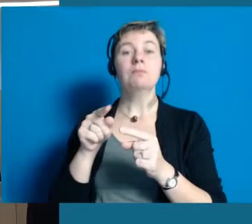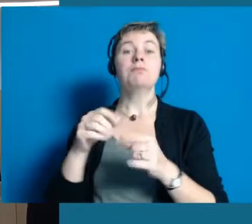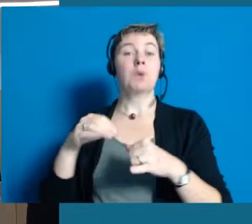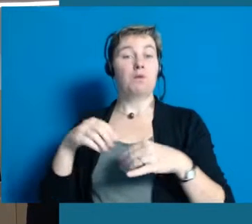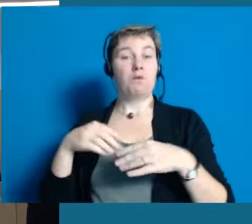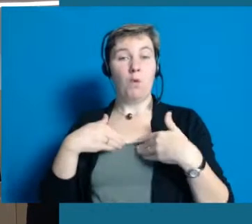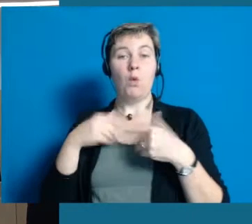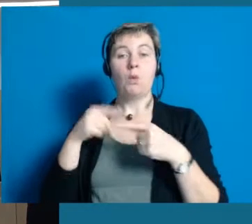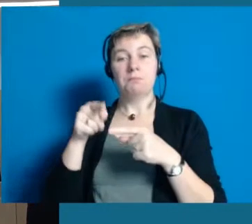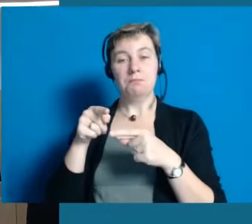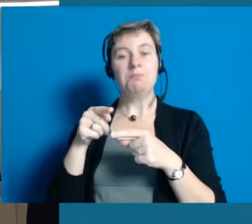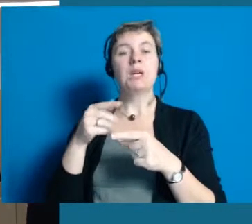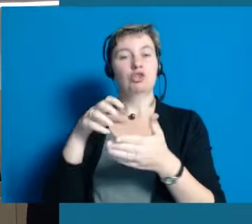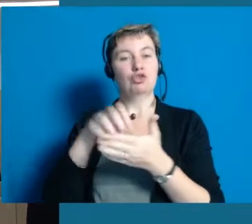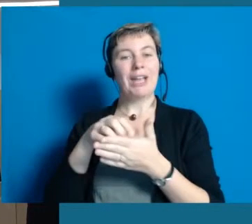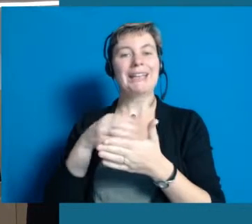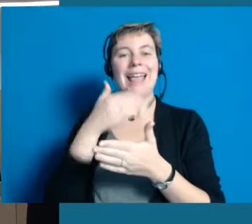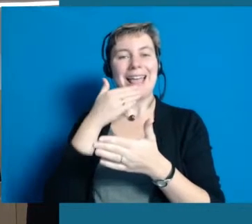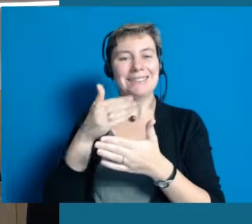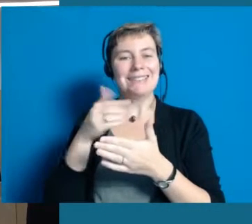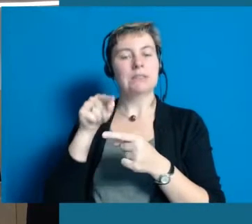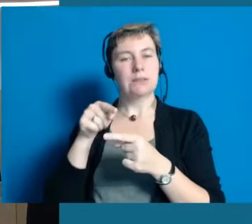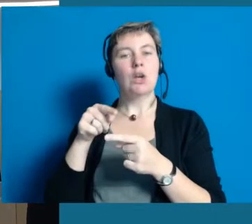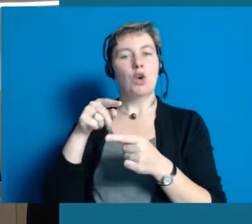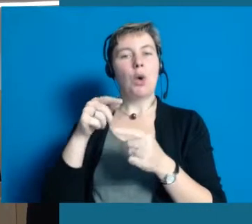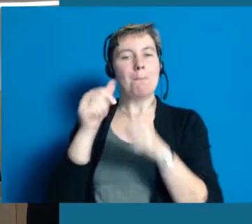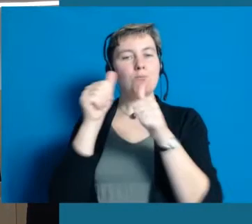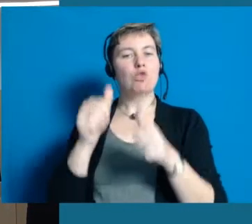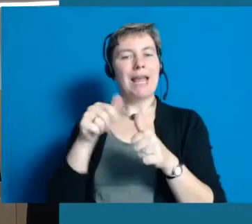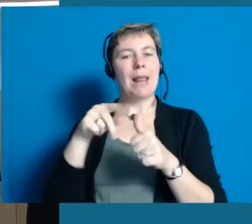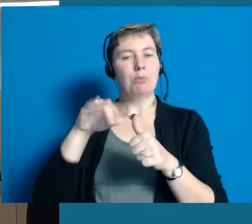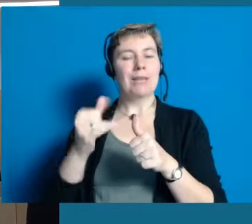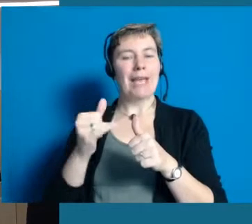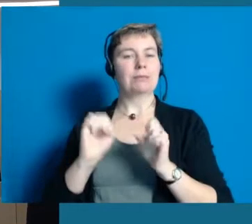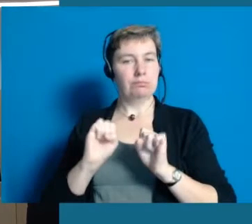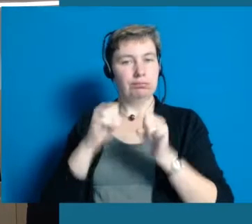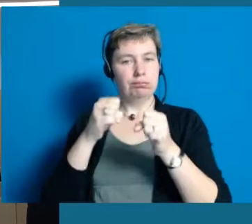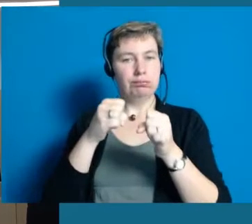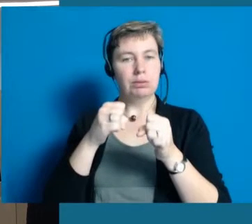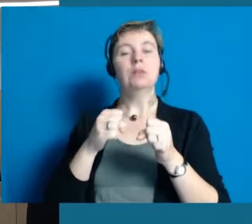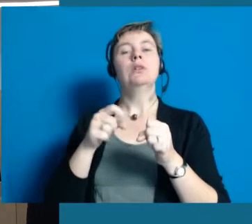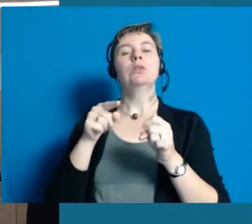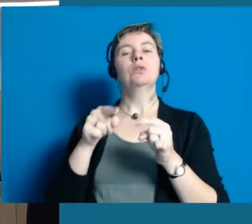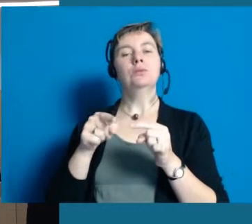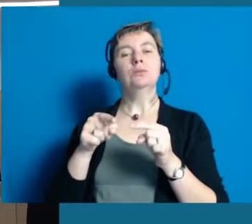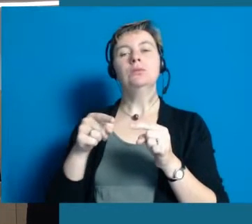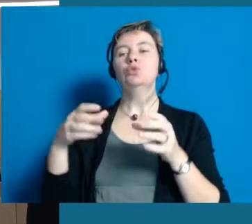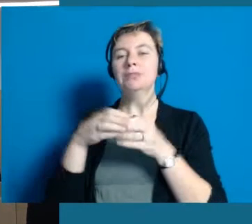dass das Land Hessen dieses Modellprojekt aufgelegt hat und wir uns als so kleine Kommune getraut haben mitzumachen